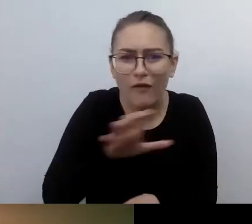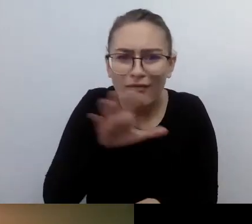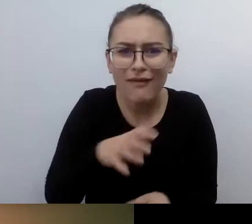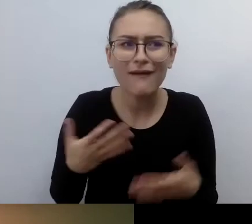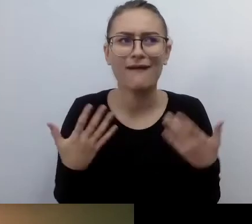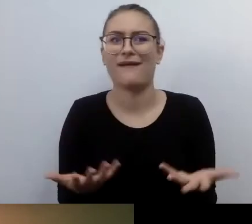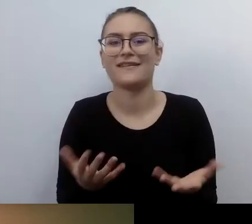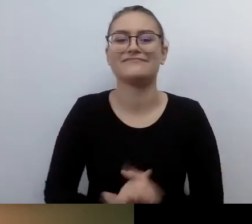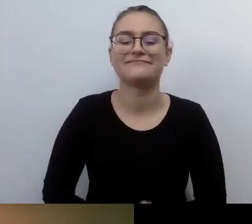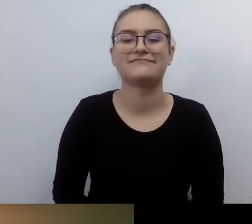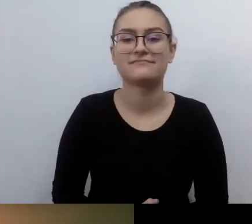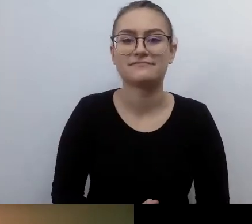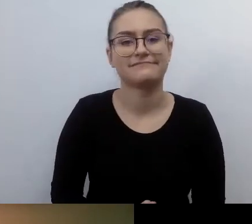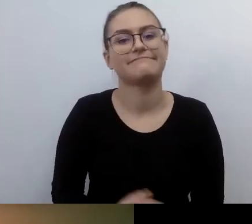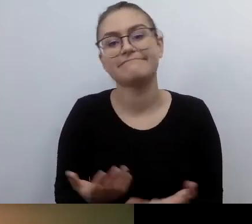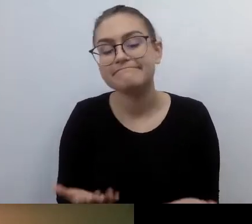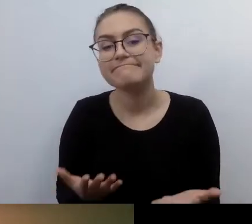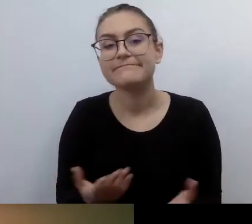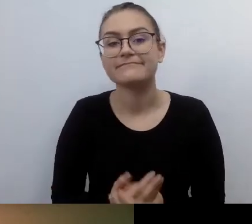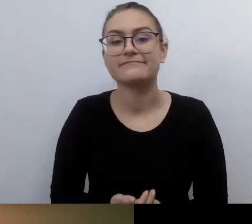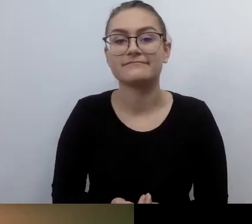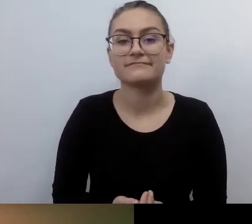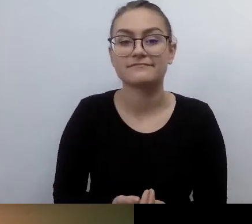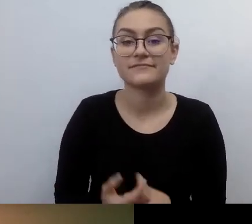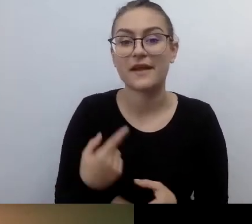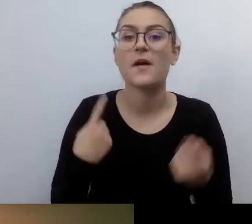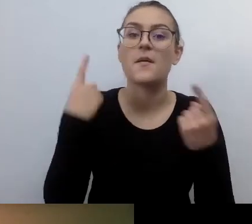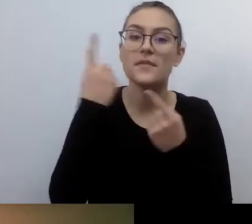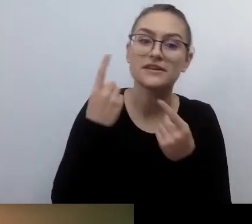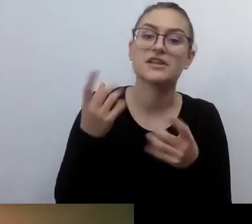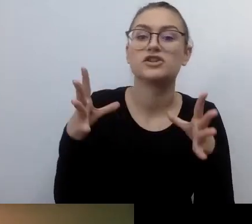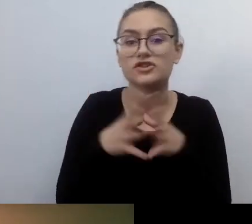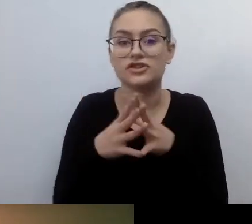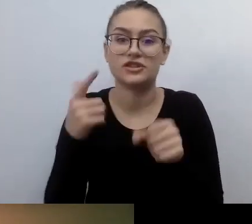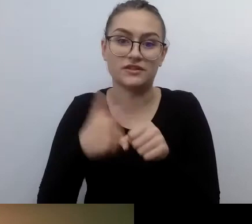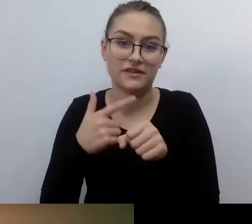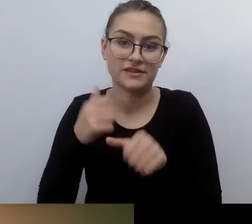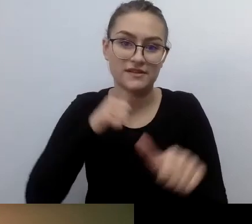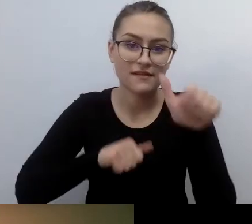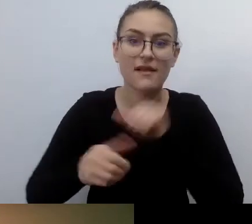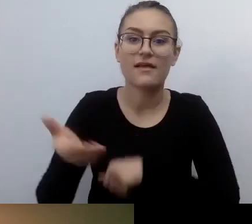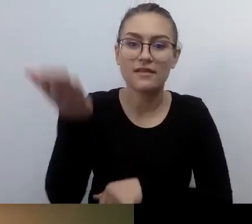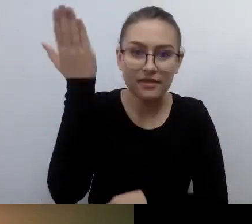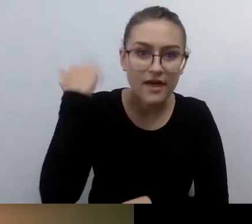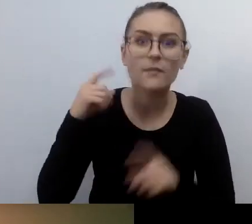Jak sobie myślę, że pewne rzeczy działy się 10 czy 20 lat temu, to musiał to być ciężki orzech do zgryzienia.